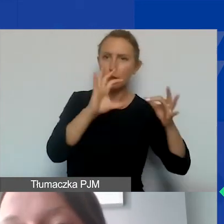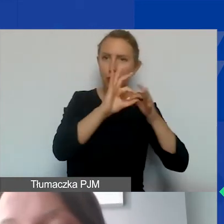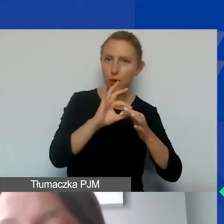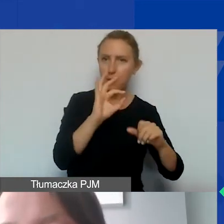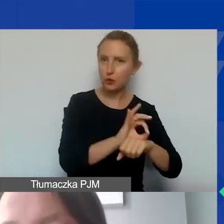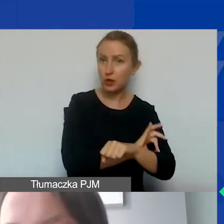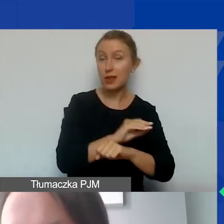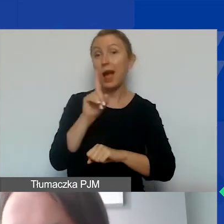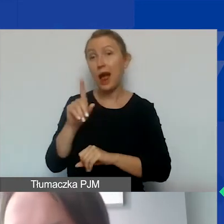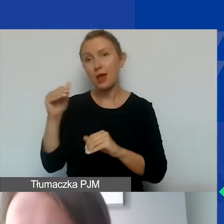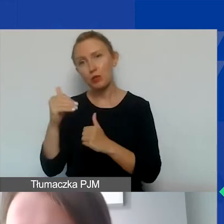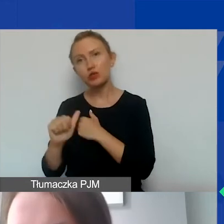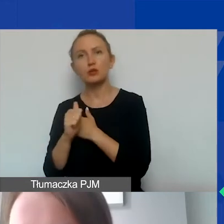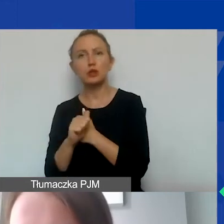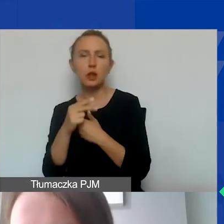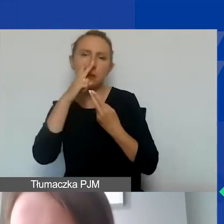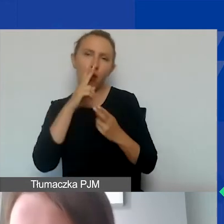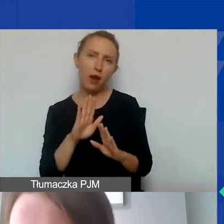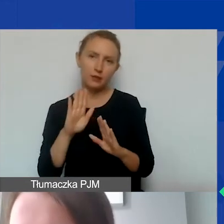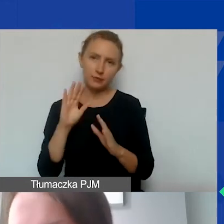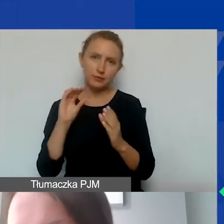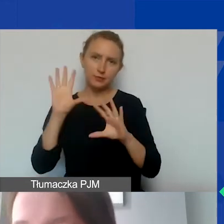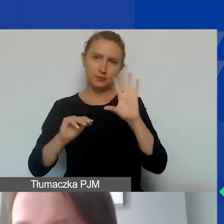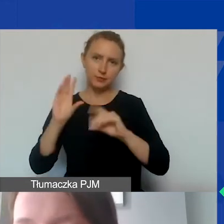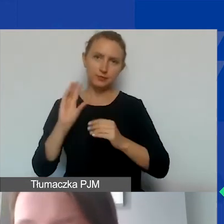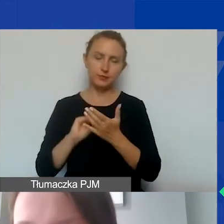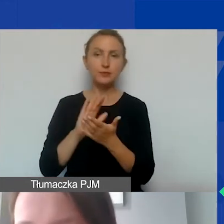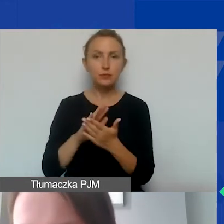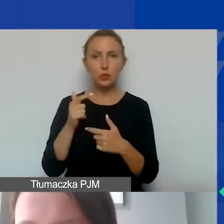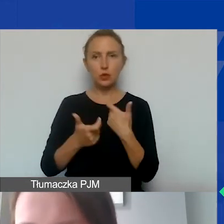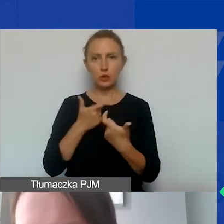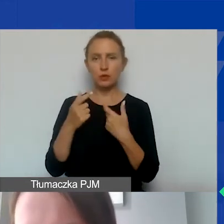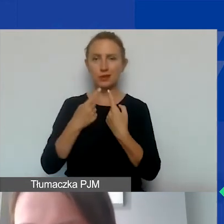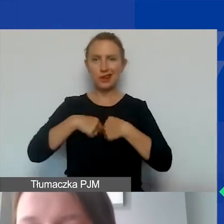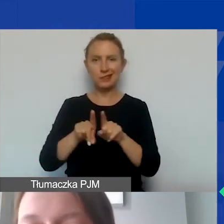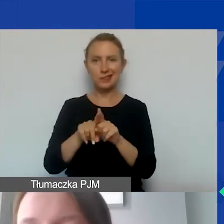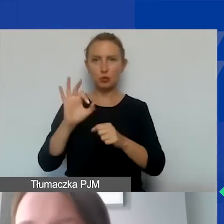które można uzasadnić i wykazać w ewidencji księgowej jako poniesione w związku z realizacją projektu.